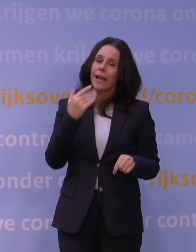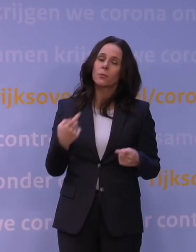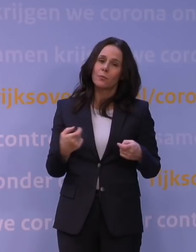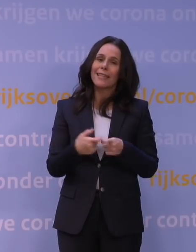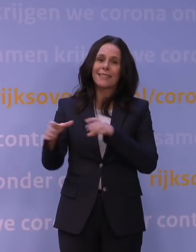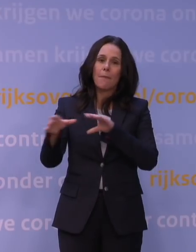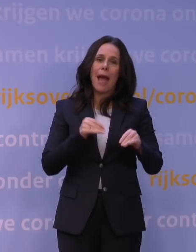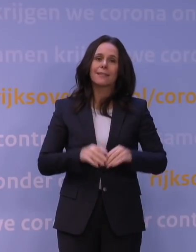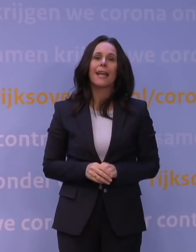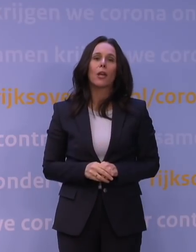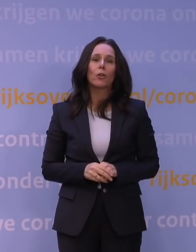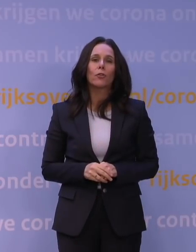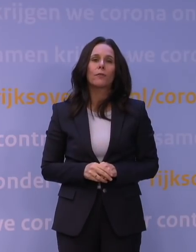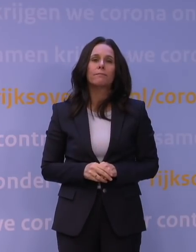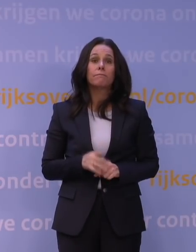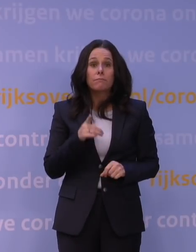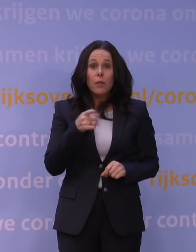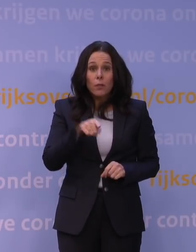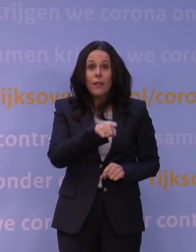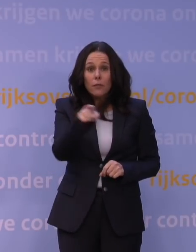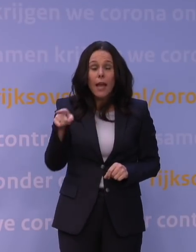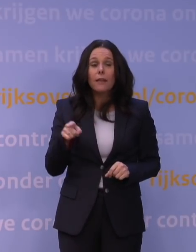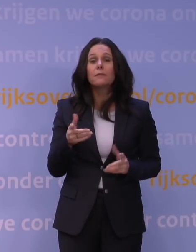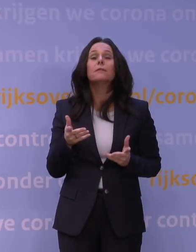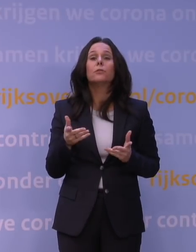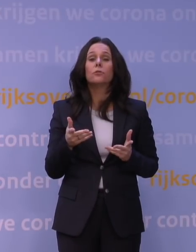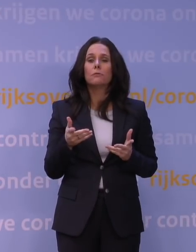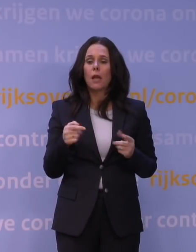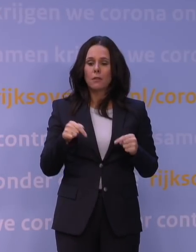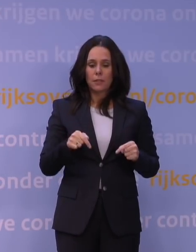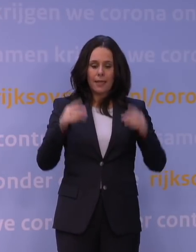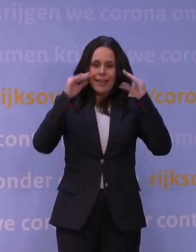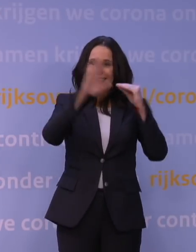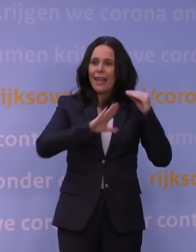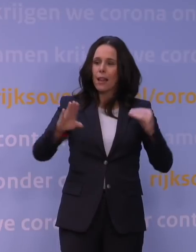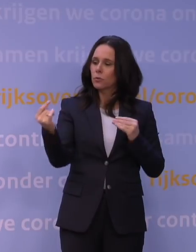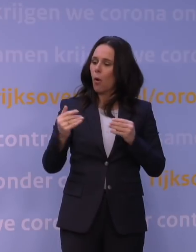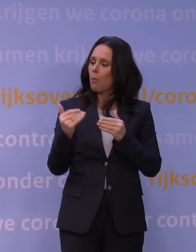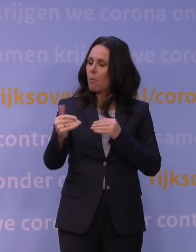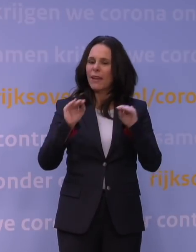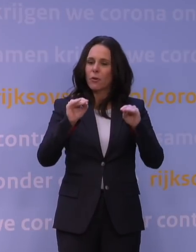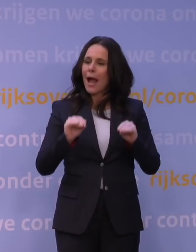En u kunt er natuurlijk ook van uitgaan dat als het beeld, op grond van informatie die we in Nederland gaan verkrijgen, maar ook vanuit het buitenland,